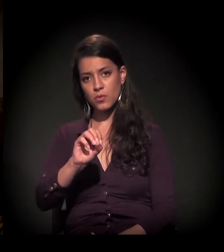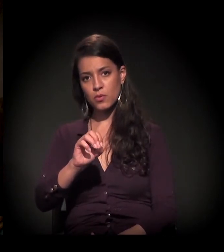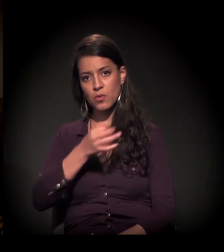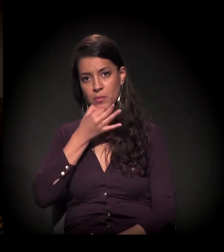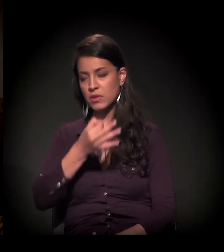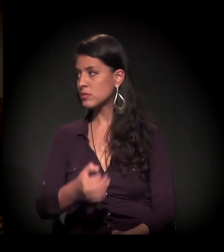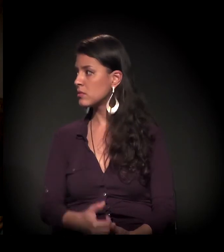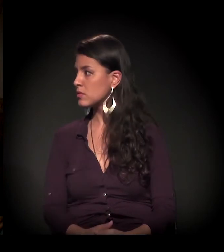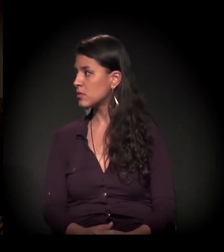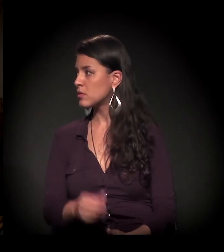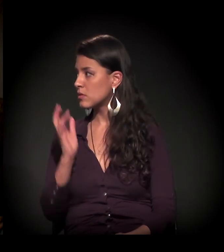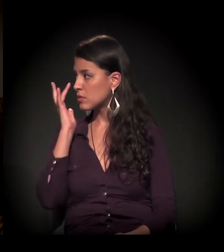Boa noite!